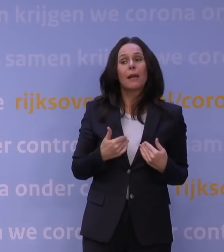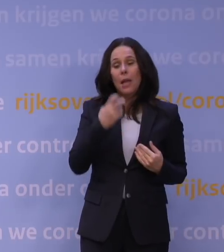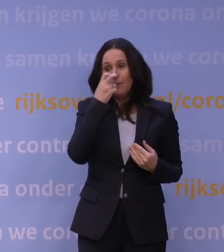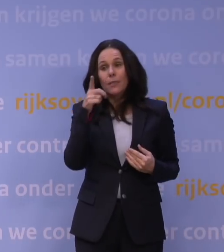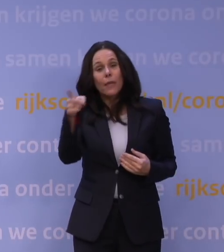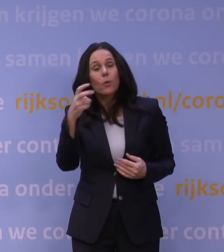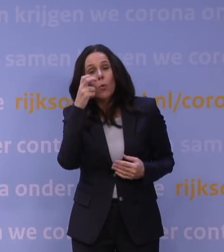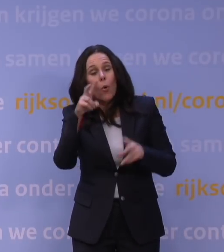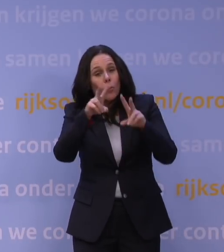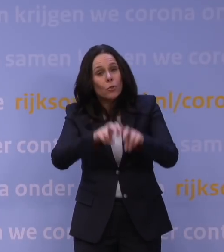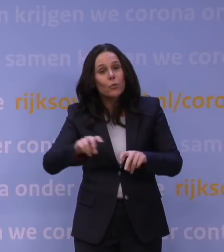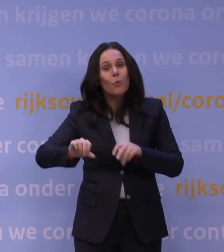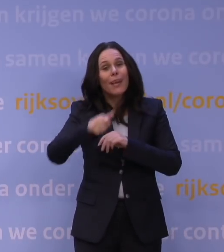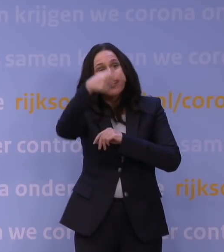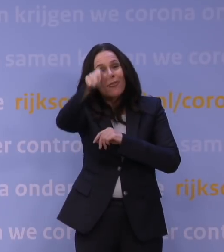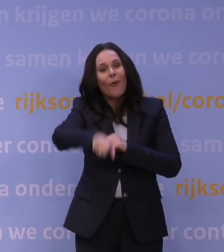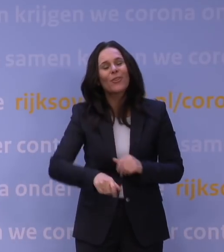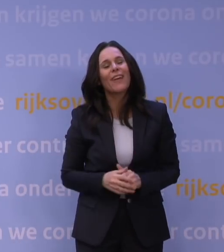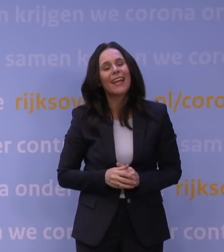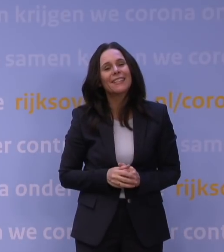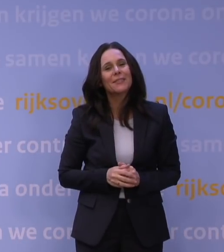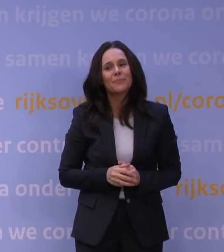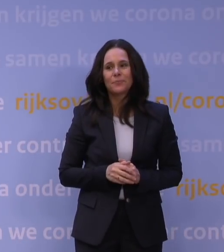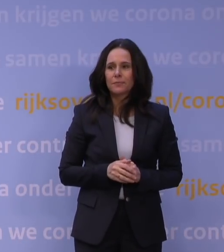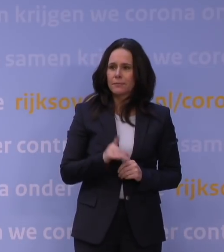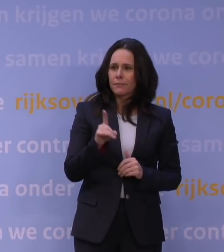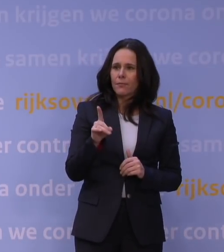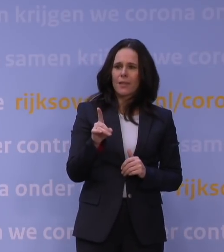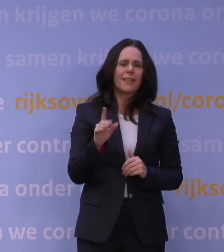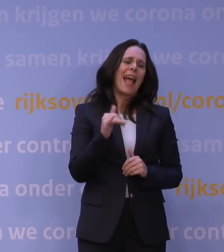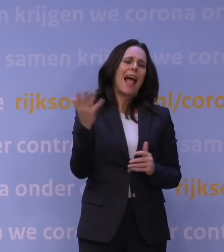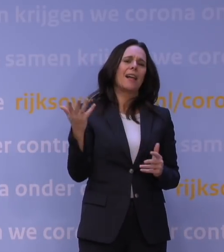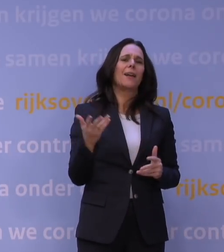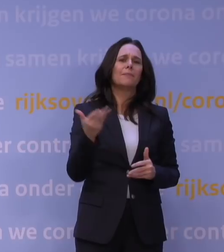naar uw onderzoek begin volgende week na vanavond. Als ik zeg 'de meest verwarrende persconferentie',